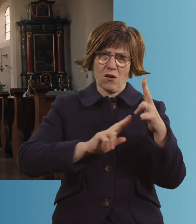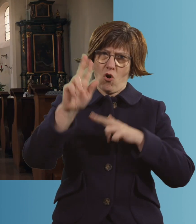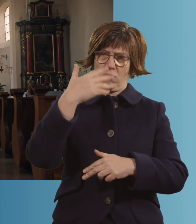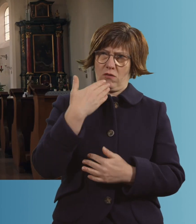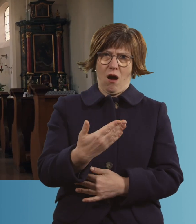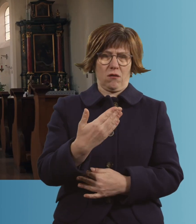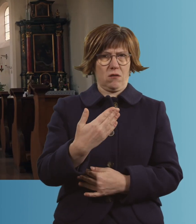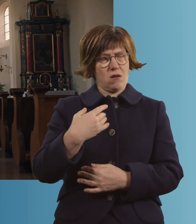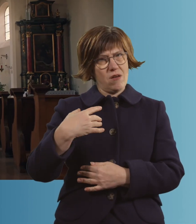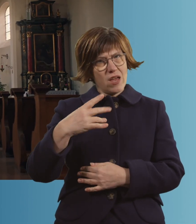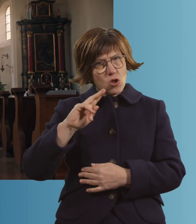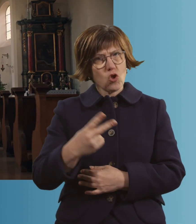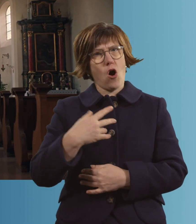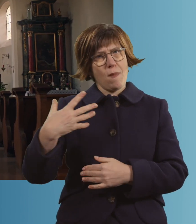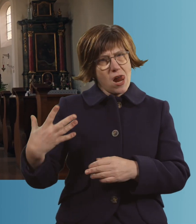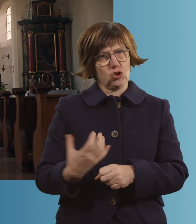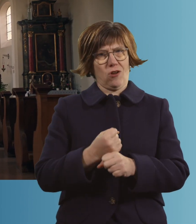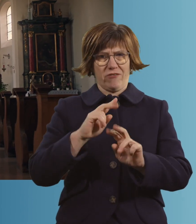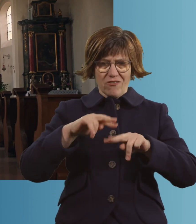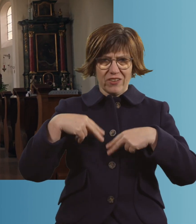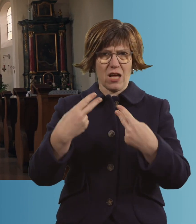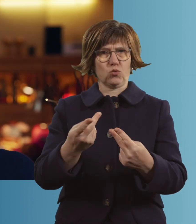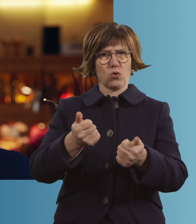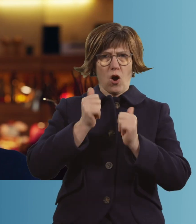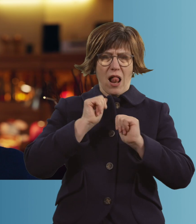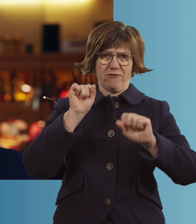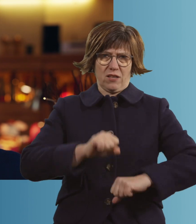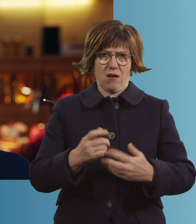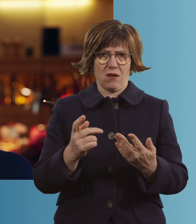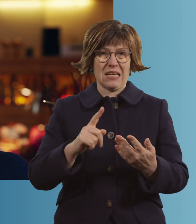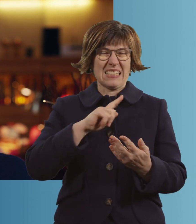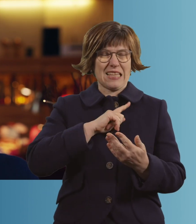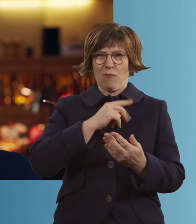dass du mich noch mal hochgehoben hast und mir hilfst." "Ich mache auch keine Fehler mehr."